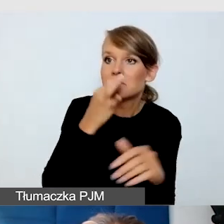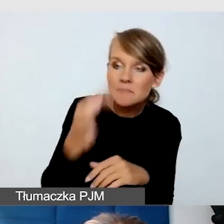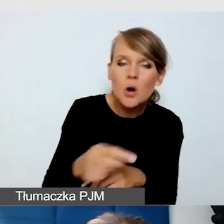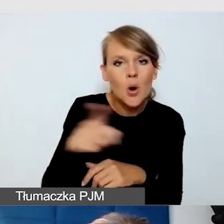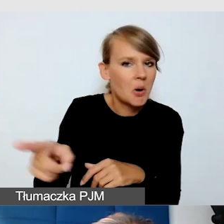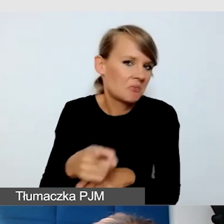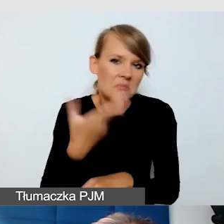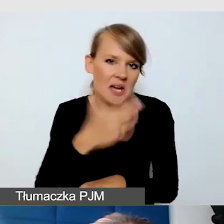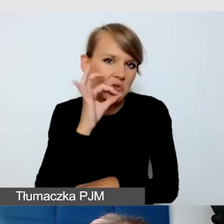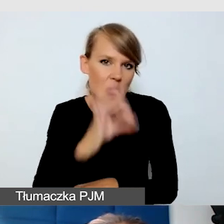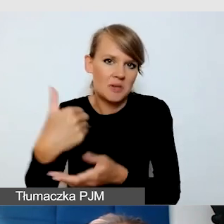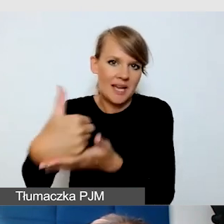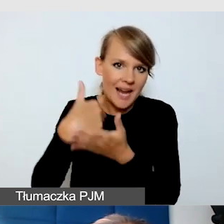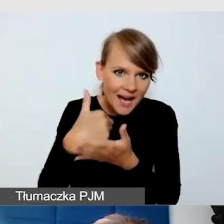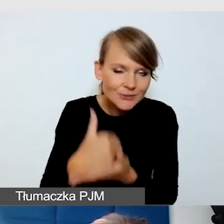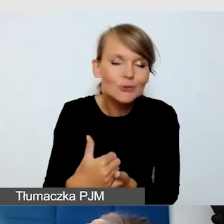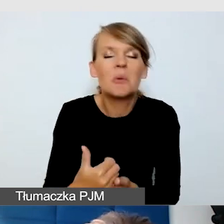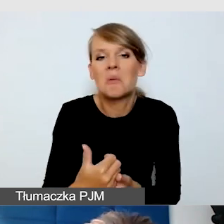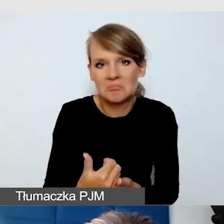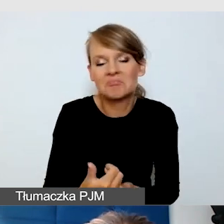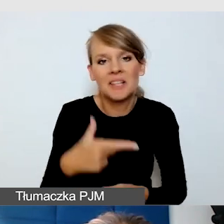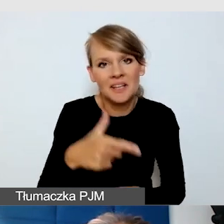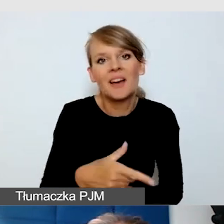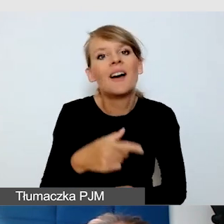mamy sprawdzone, że powinni słyszeć,